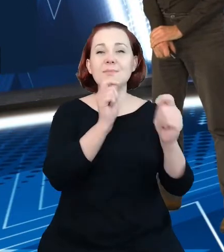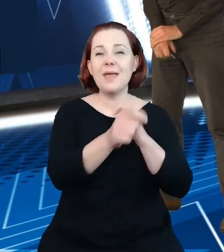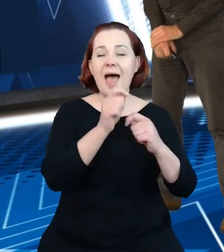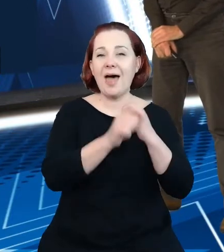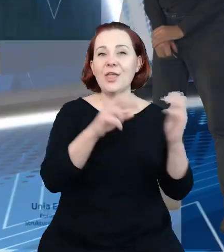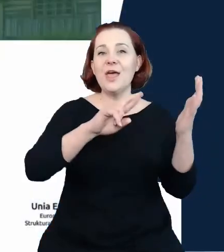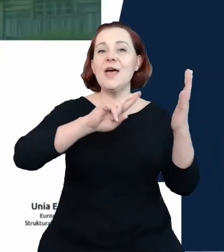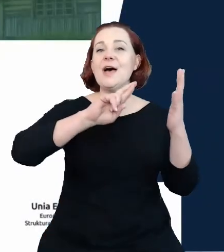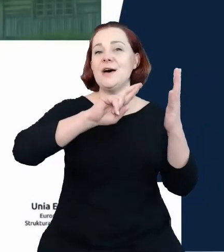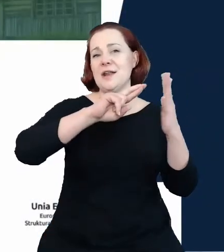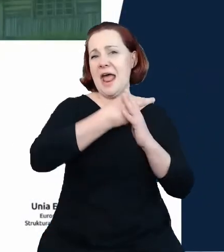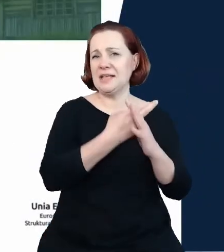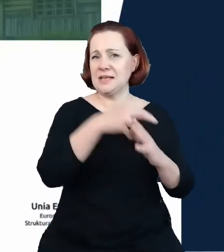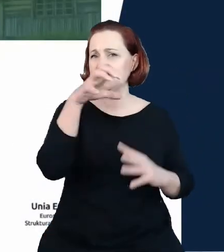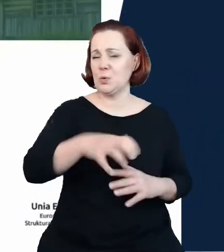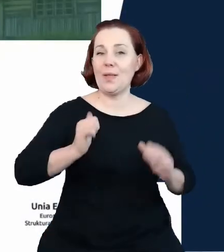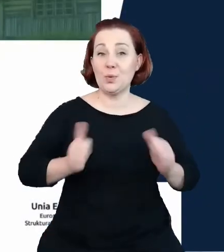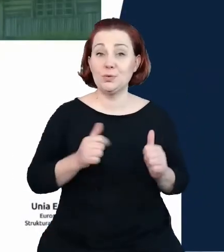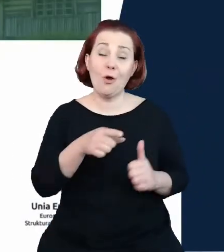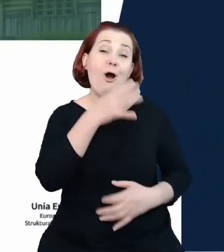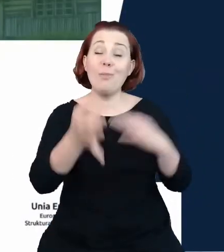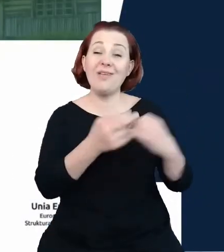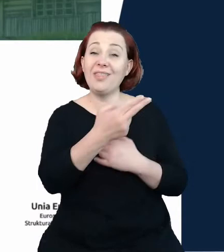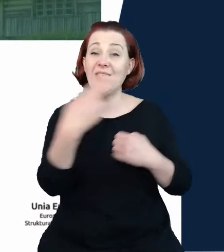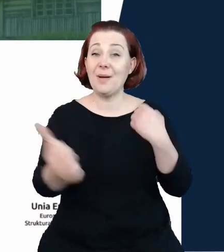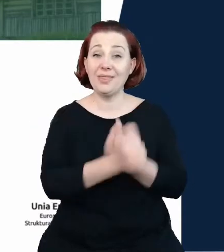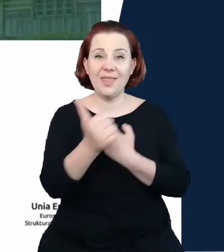Będzie to opowieść o danych. Będzie to opowieść o sposobie na ich